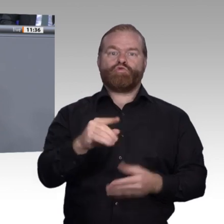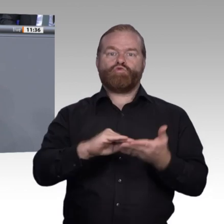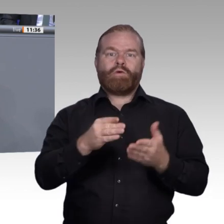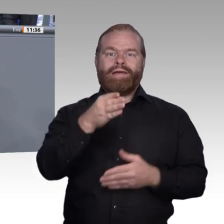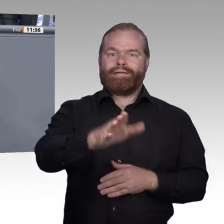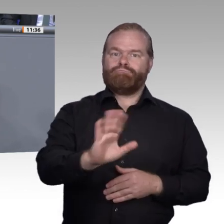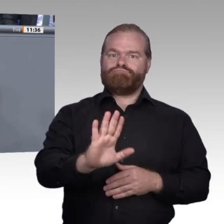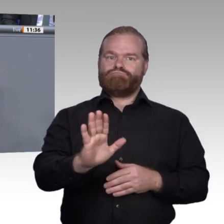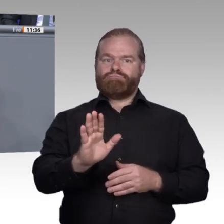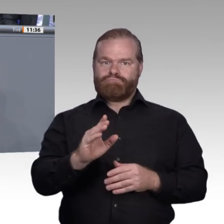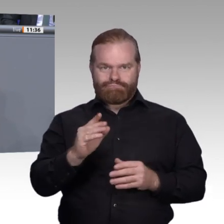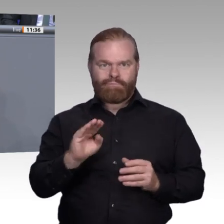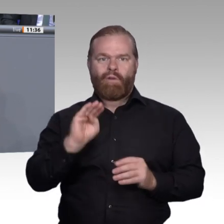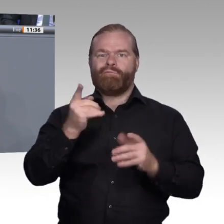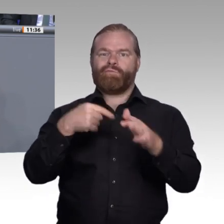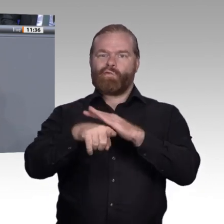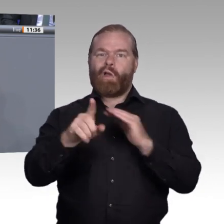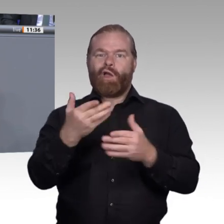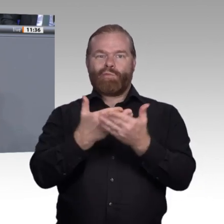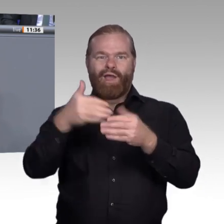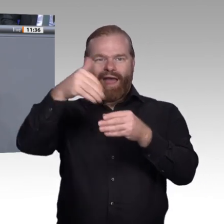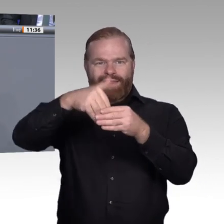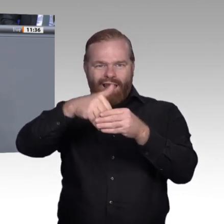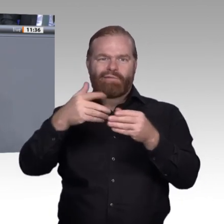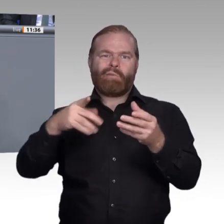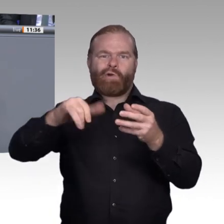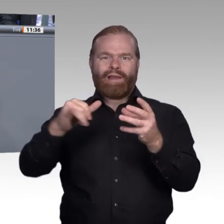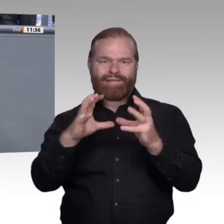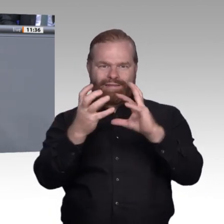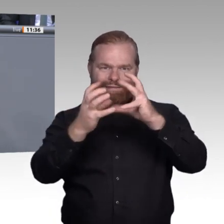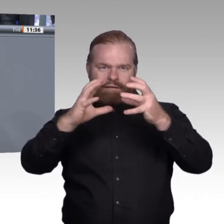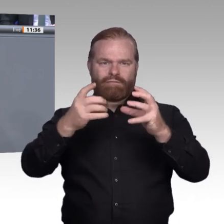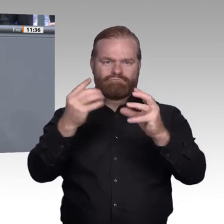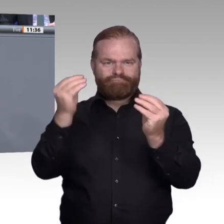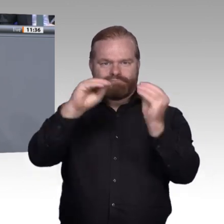haben wir, wie ich finde, diese Woche sehr eindrucksvoll sehen können, als die Auszeichnungen